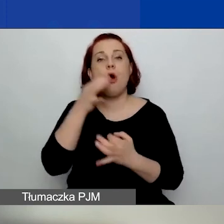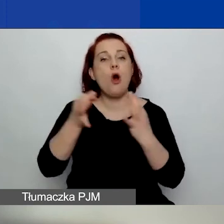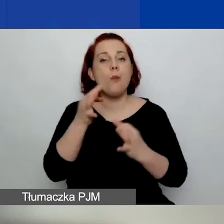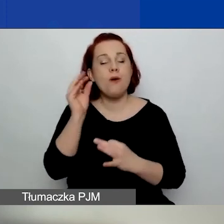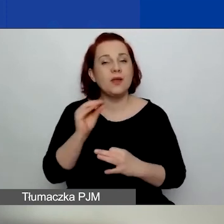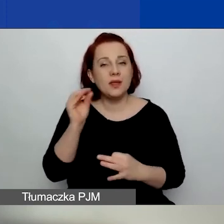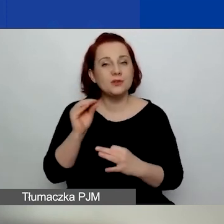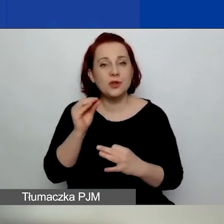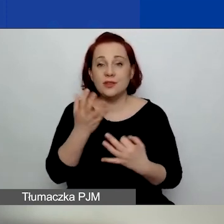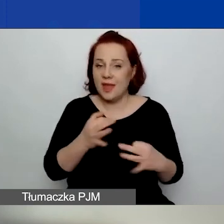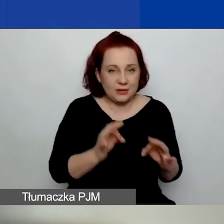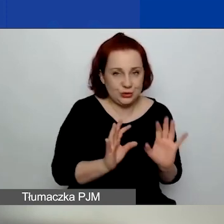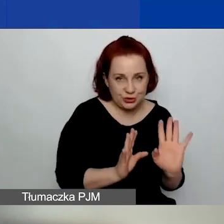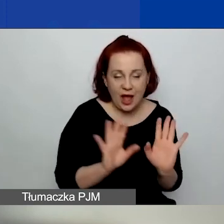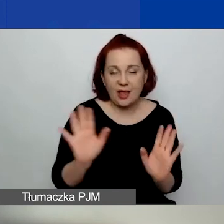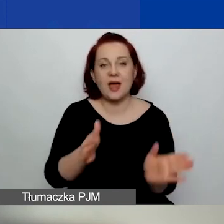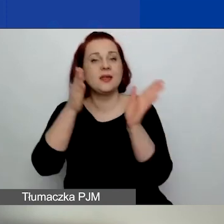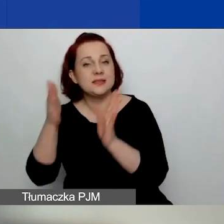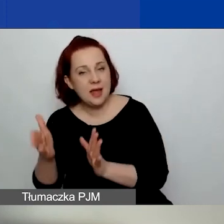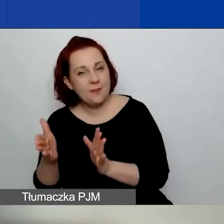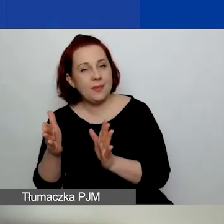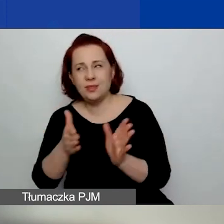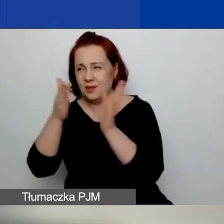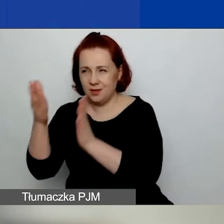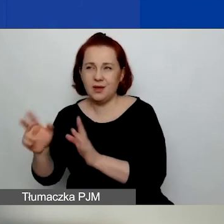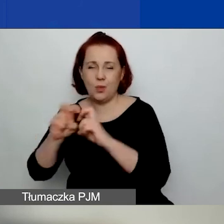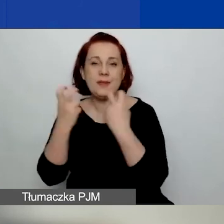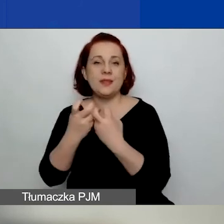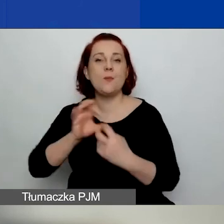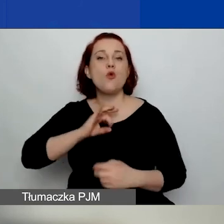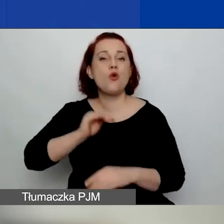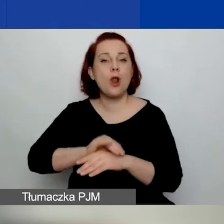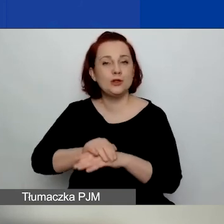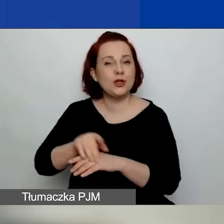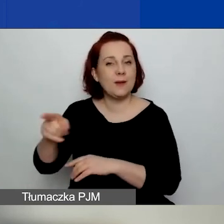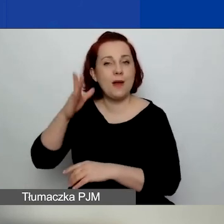nie dzisiaj, ale na jednym z kolejnych webinariów moja koleżanka zajmująca się finansami.